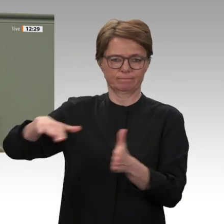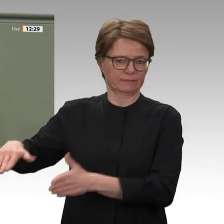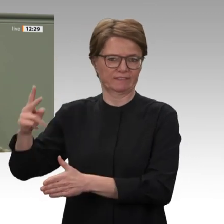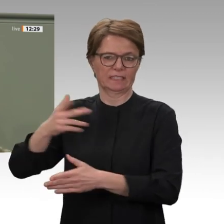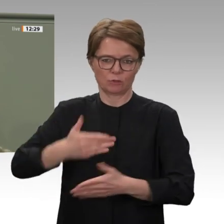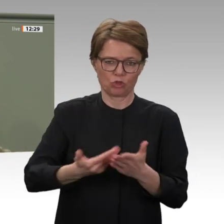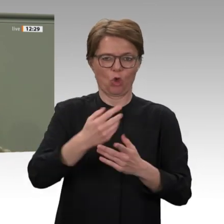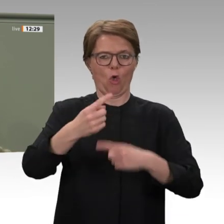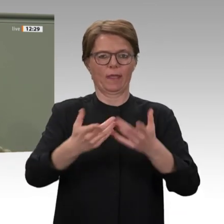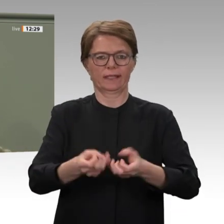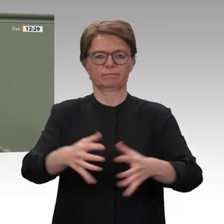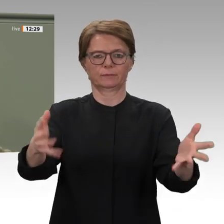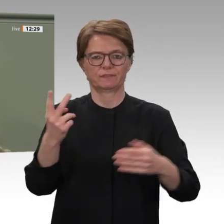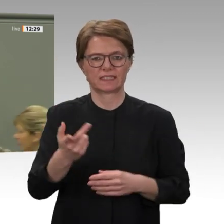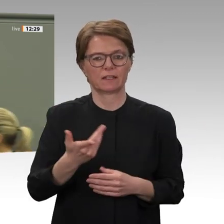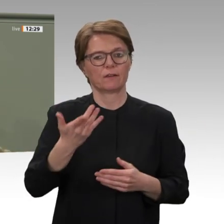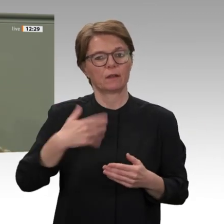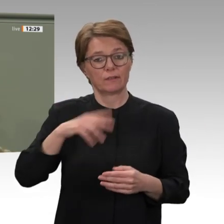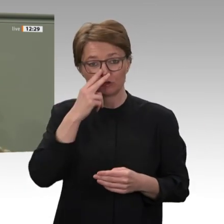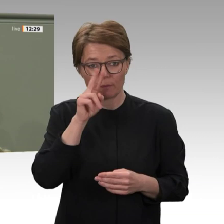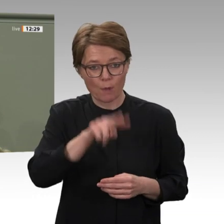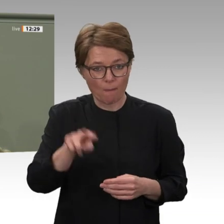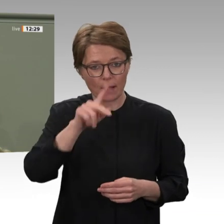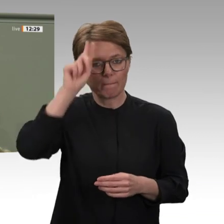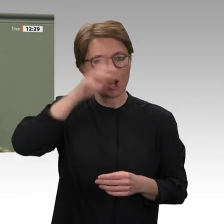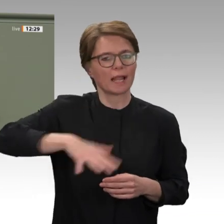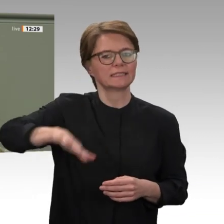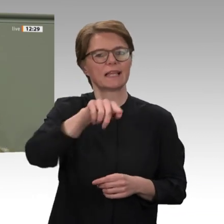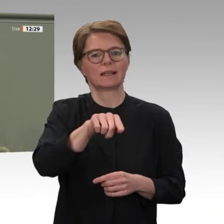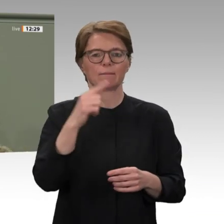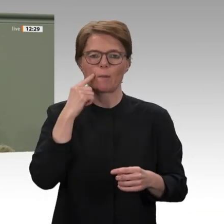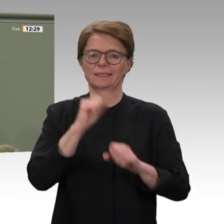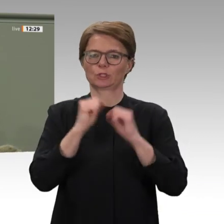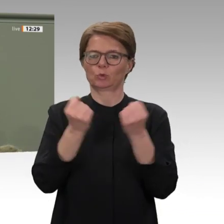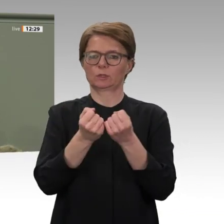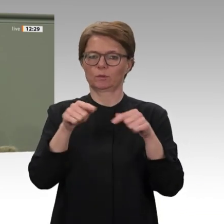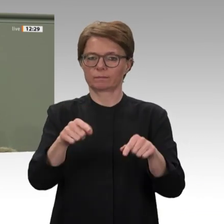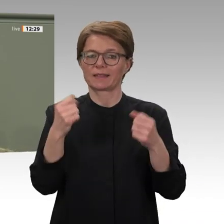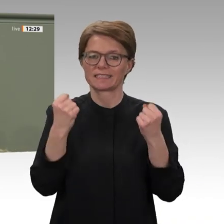die Versorgung der Bürger sichert, sichert auch den Frieden. 1989 hat der Deutsche